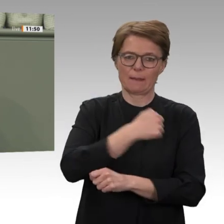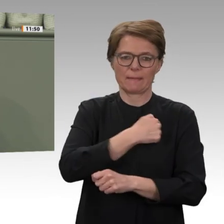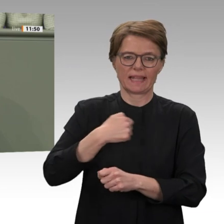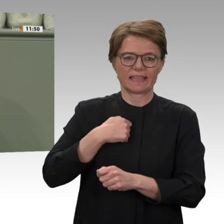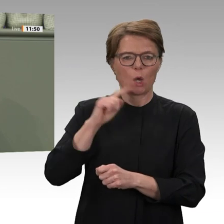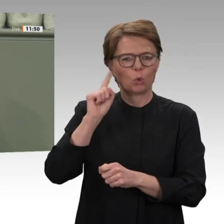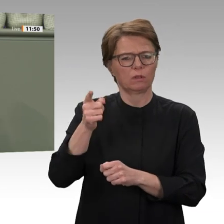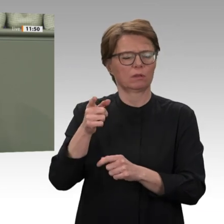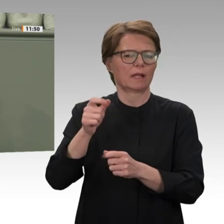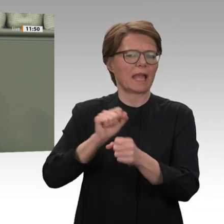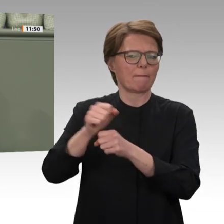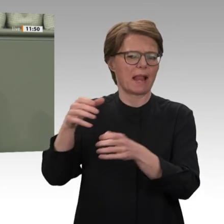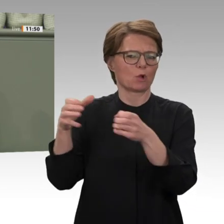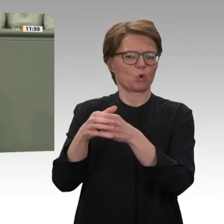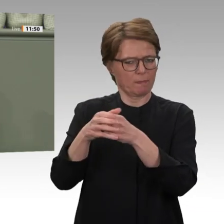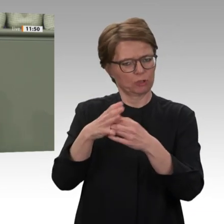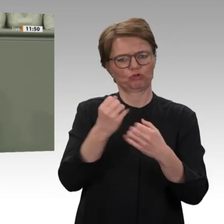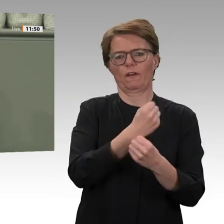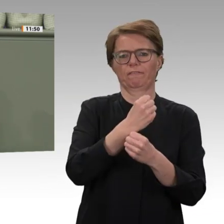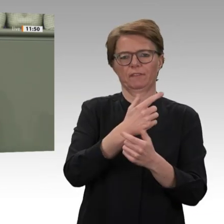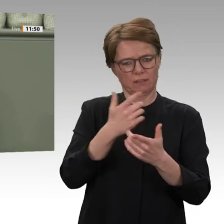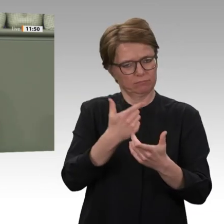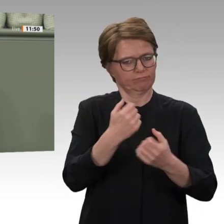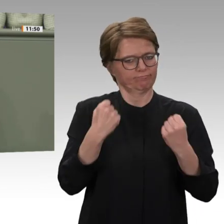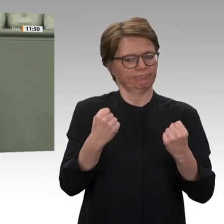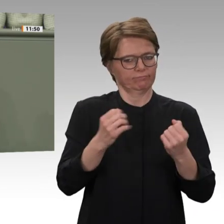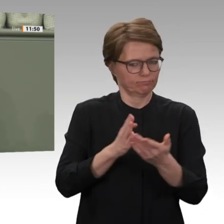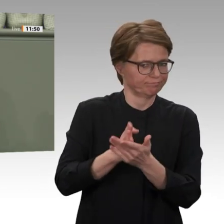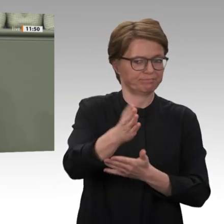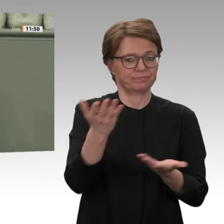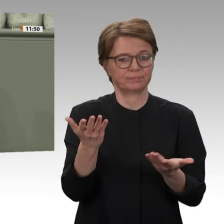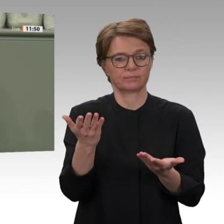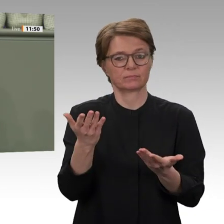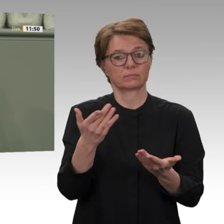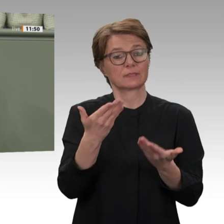um Weideland und Ackerflächen in der Provinz Darfur bewusst aus, um einen blutigen Bürgerkrieg